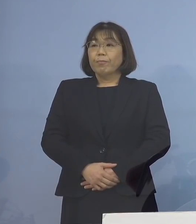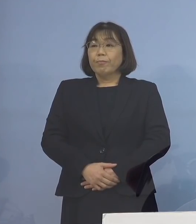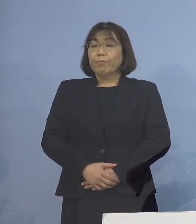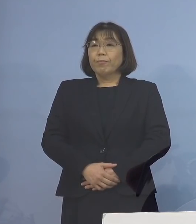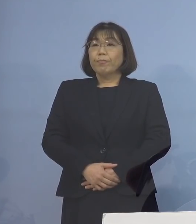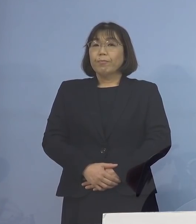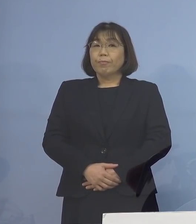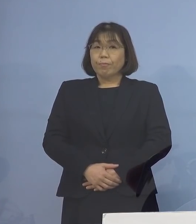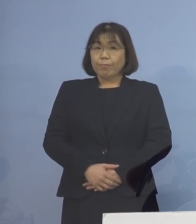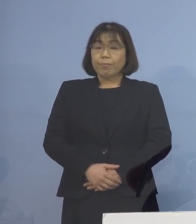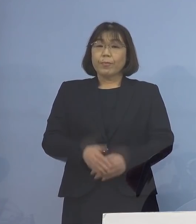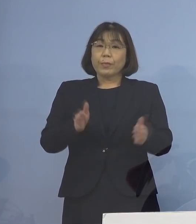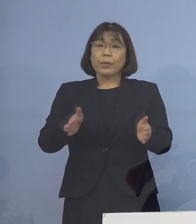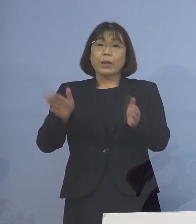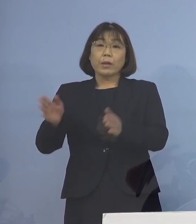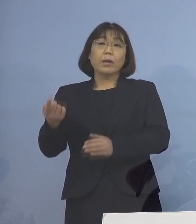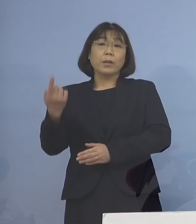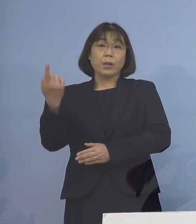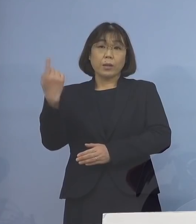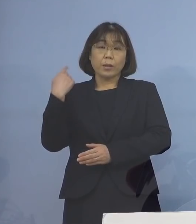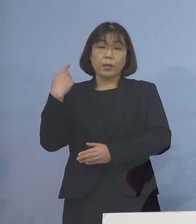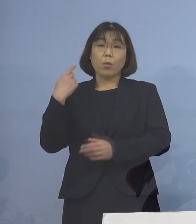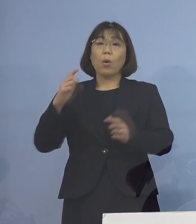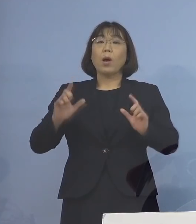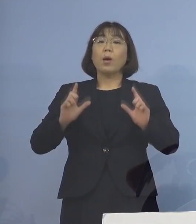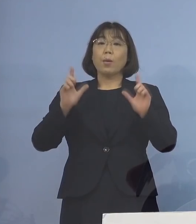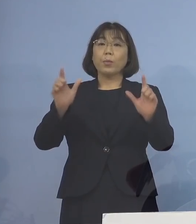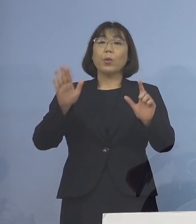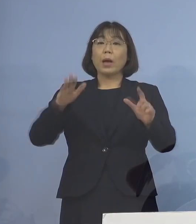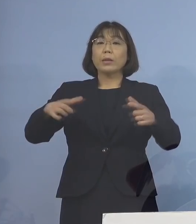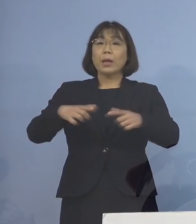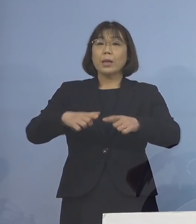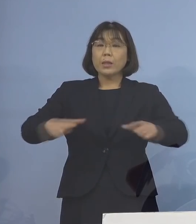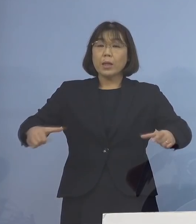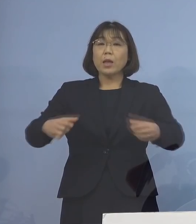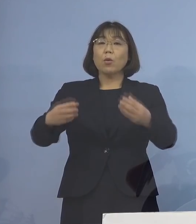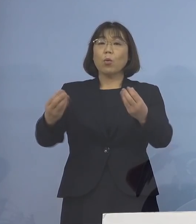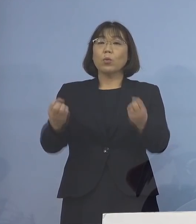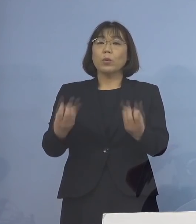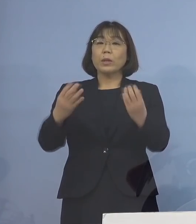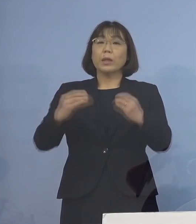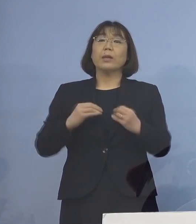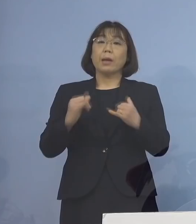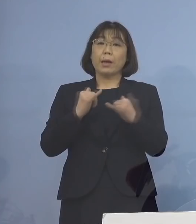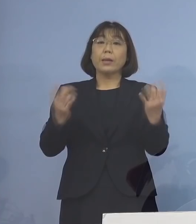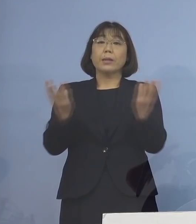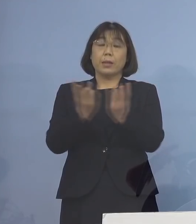さて、昨日発表された 全国の新規感染者数につきましては